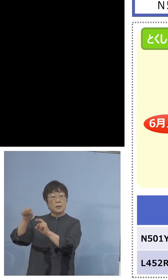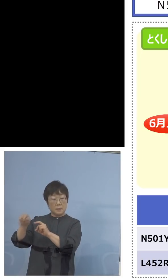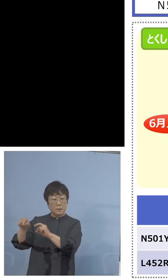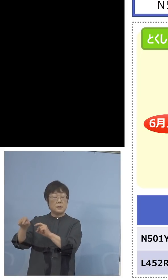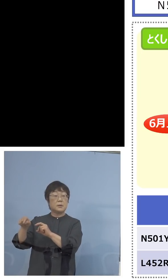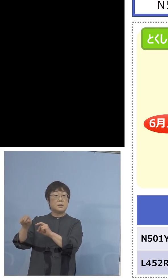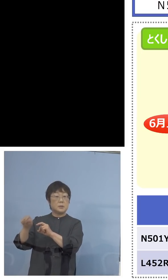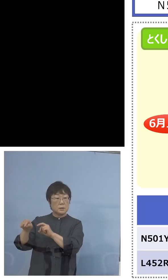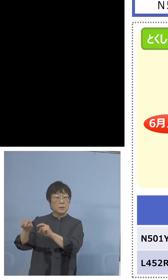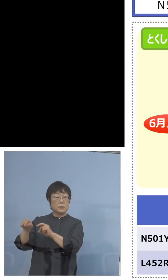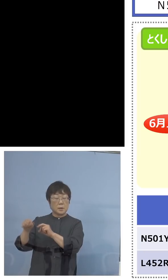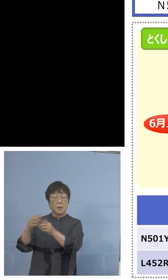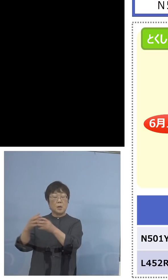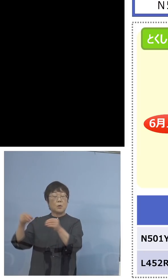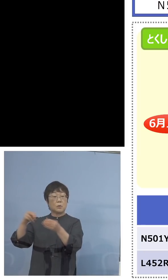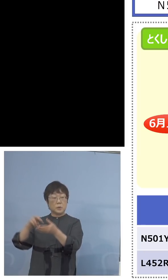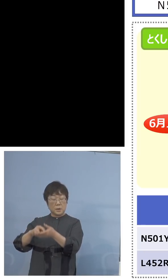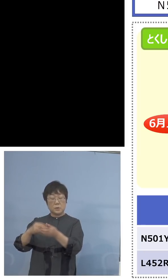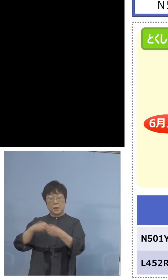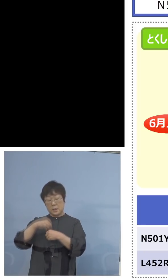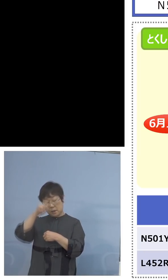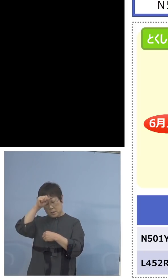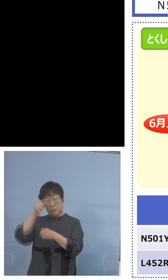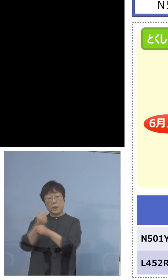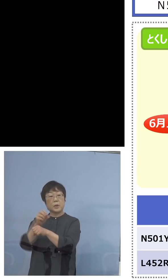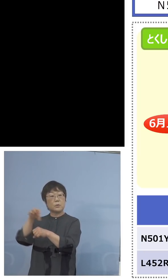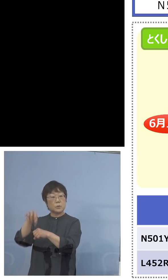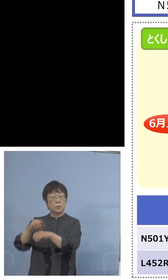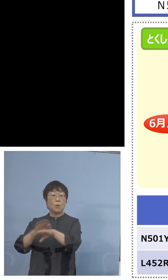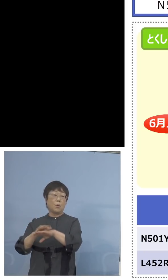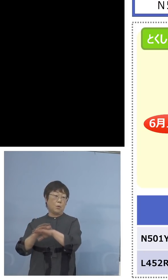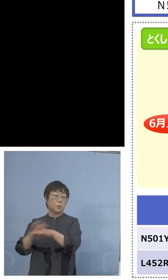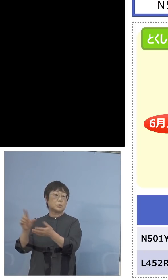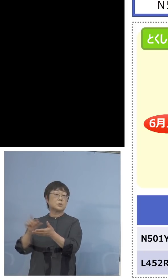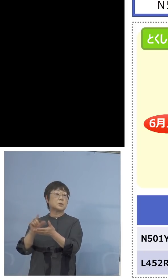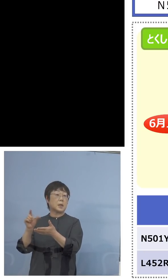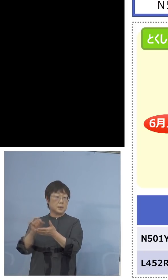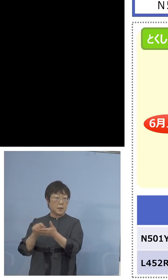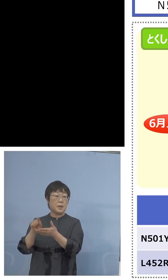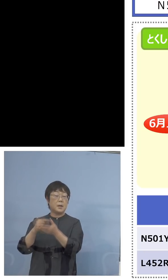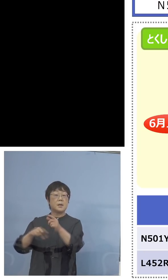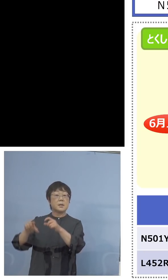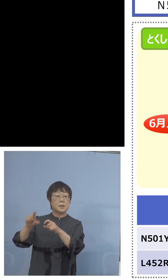こちらで国立感染症研究所の 手法を用いて、さらにインド株の